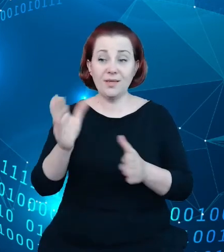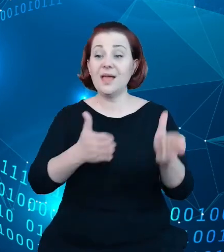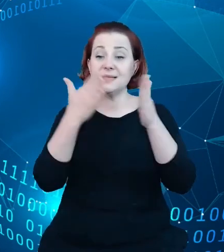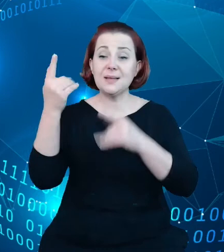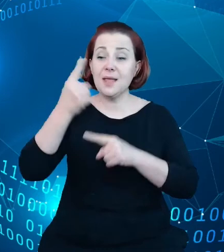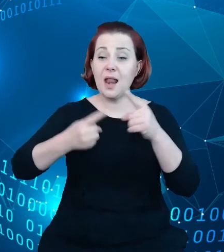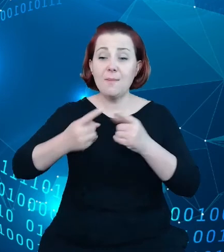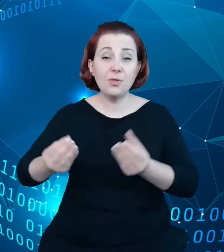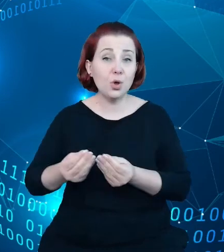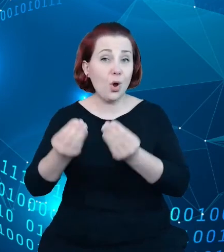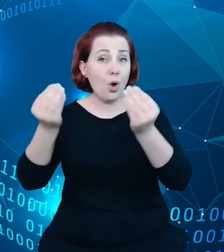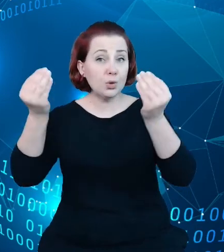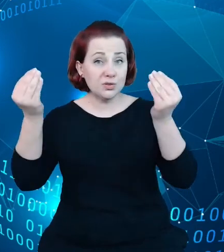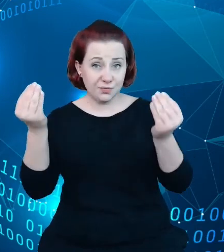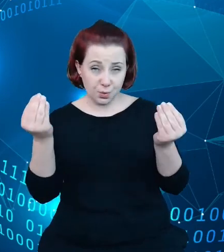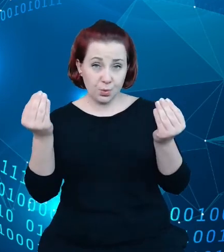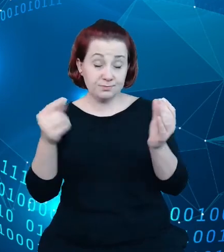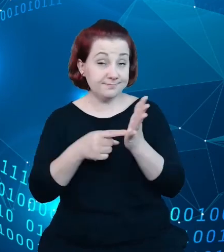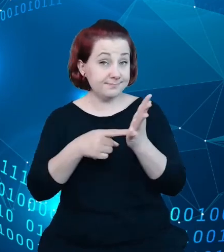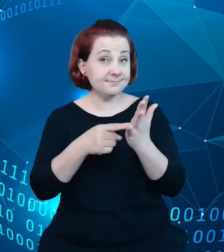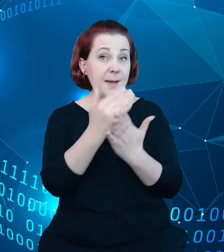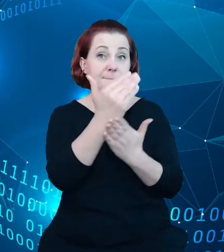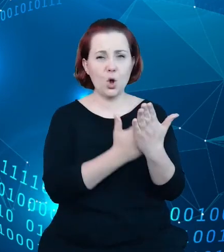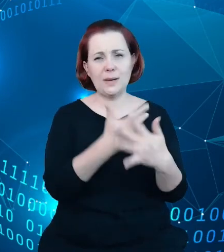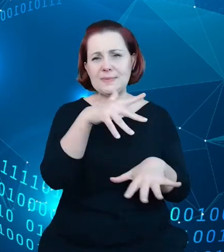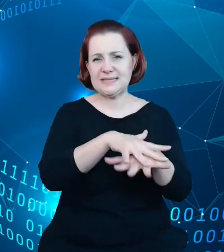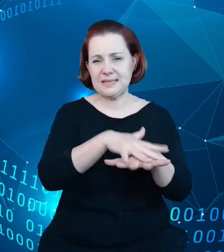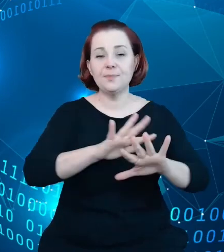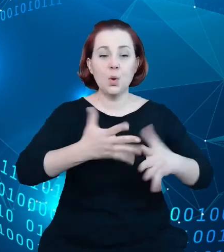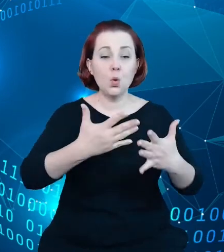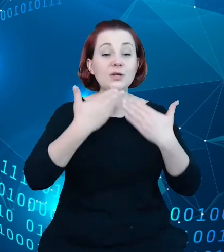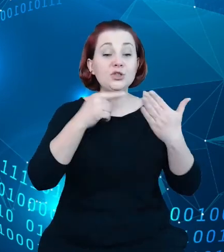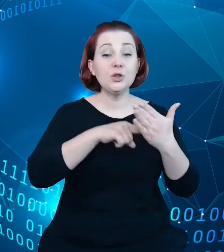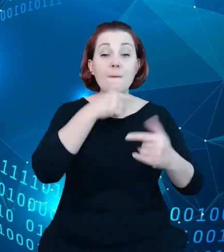tego systemu czy produktów tego systemu. Pierwszym takim krokiem i pierwszym